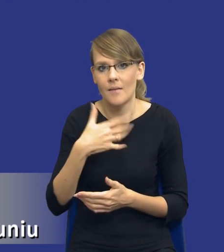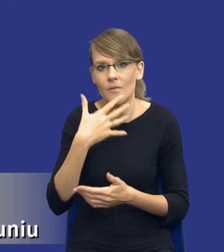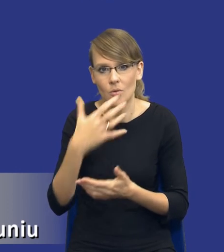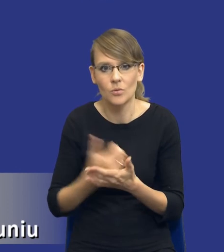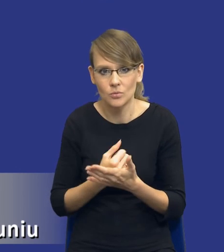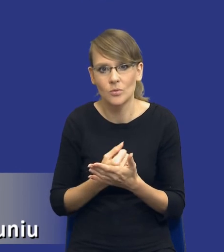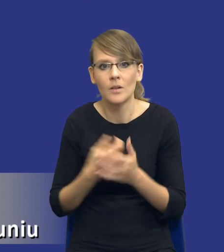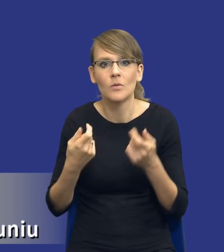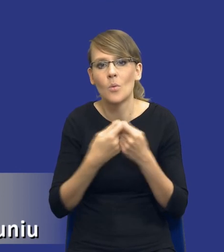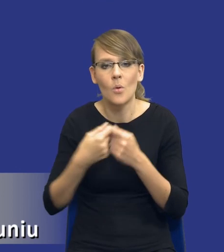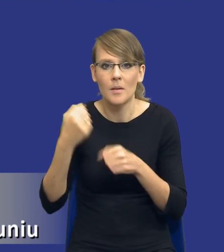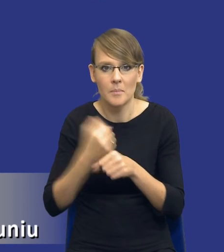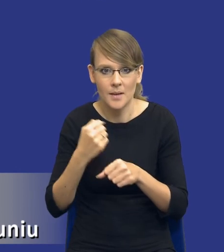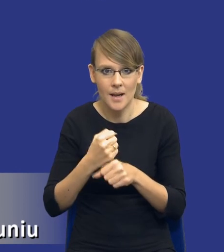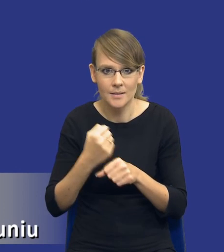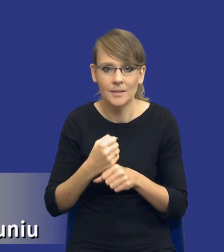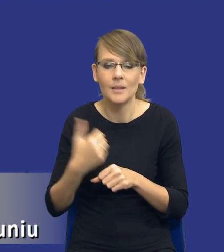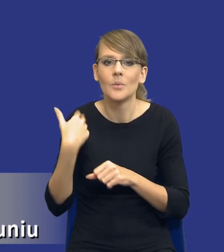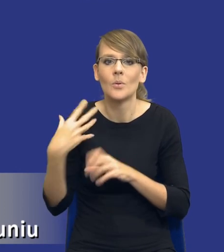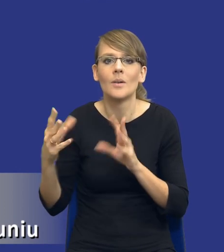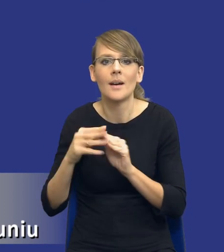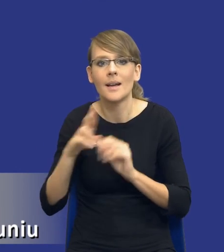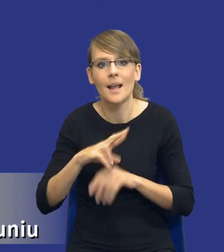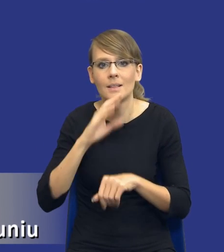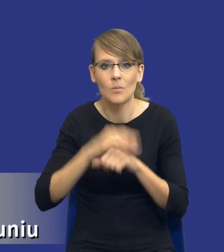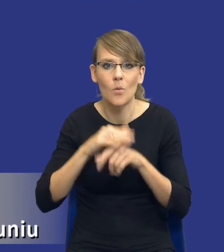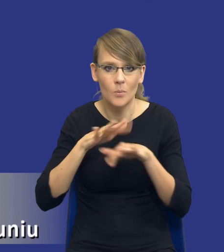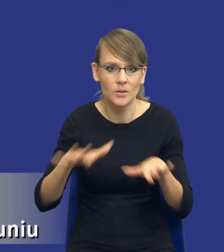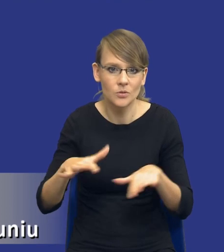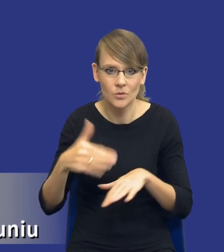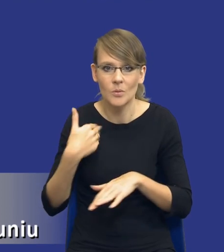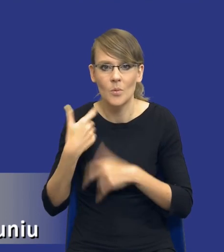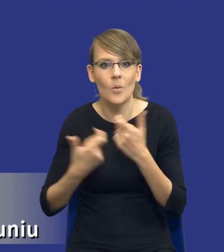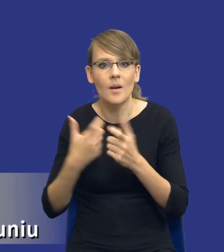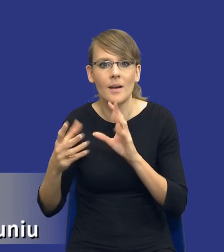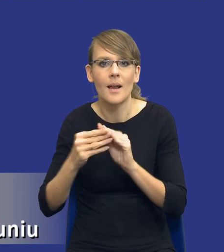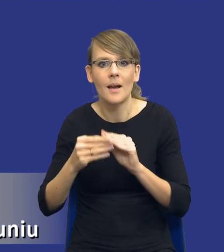wspólną pracę, którą wykonaliśmy w ramach Rady Zamówień Publicznych, przede wszystkim z panią prezes Ewą Troską